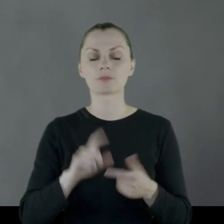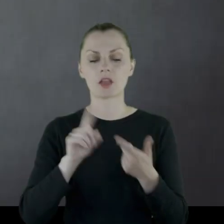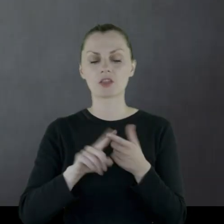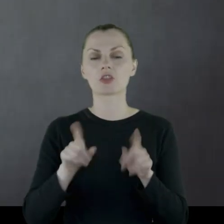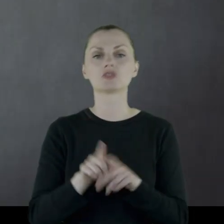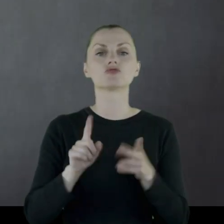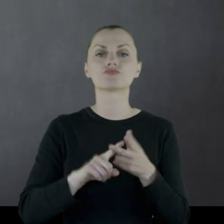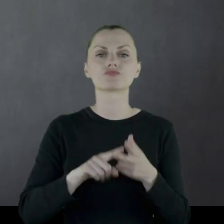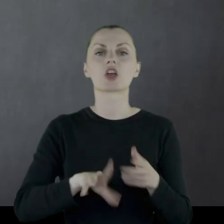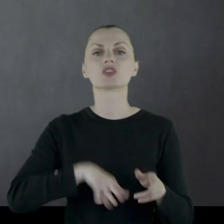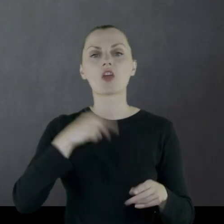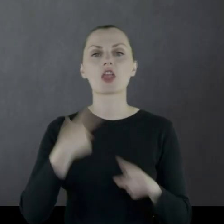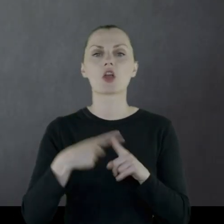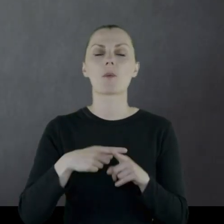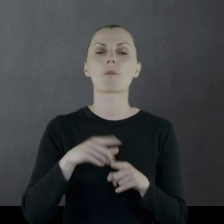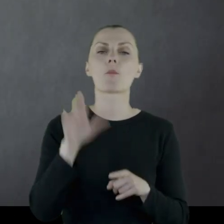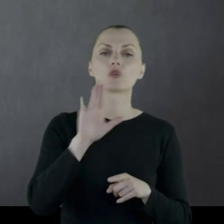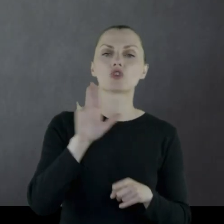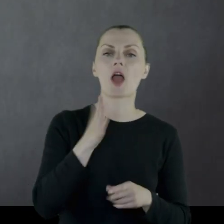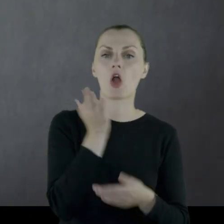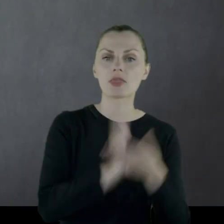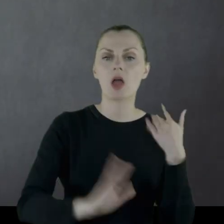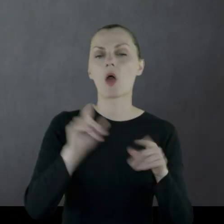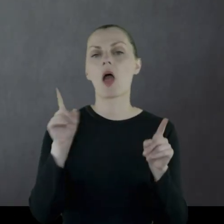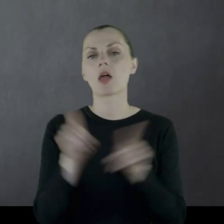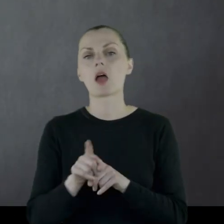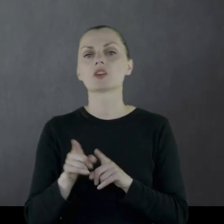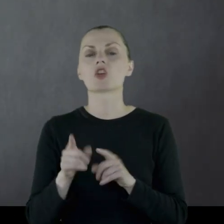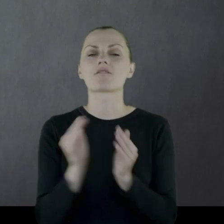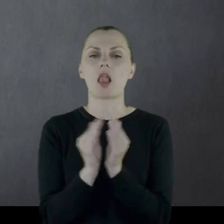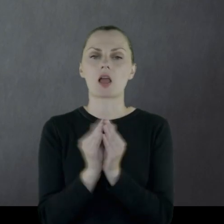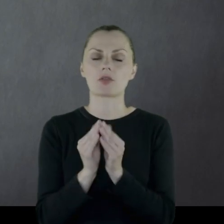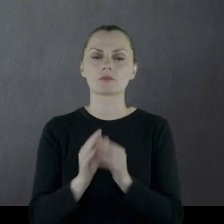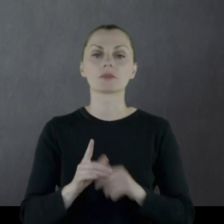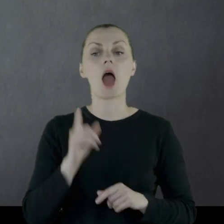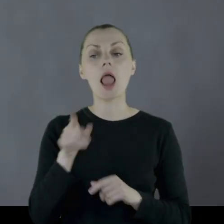no i święta kościelne: Bożego Narodzenia i Wielkanocy.